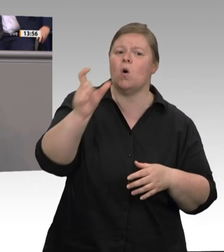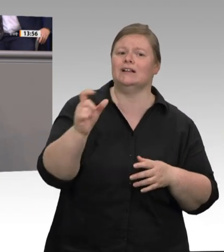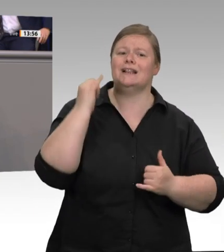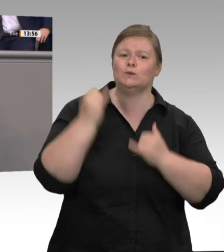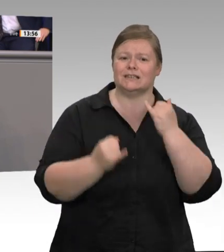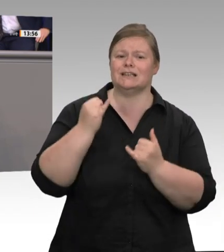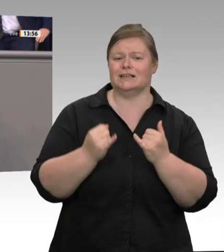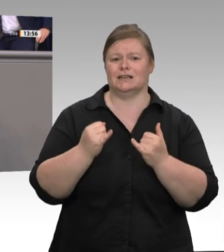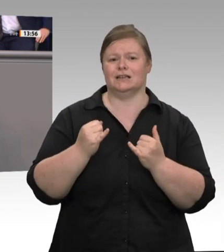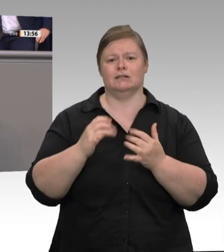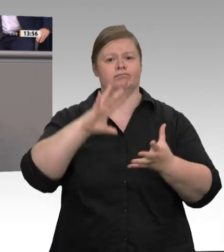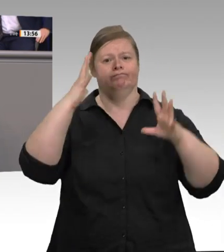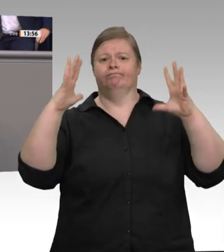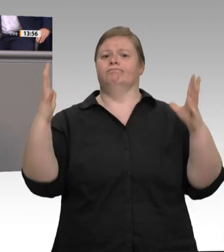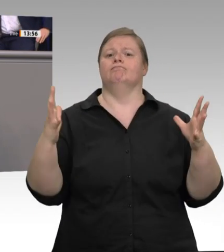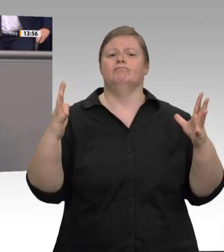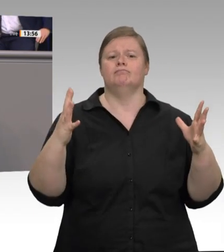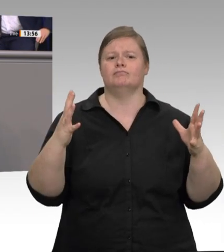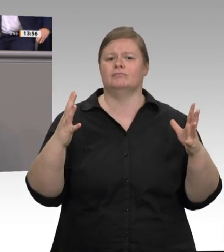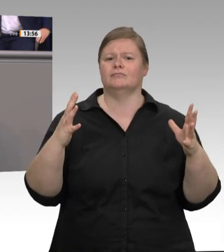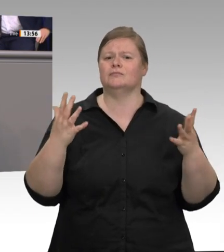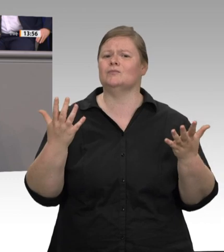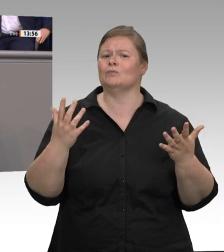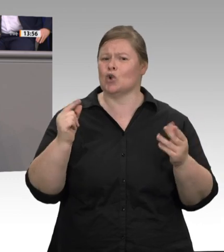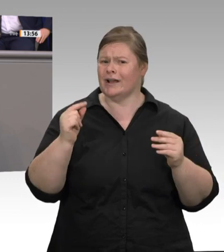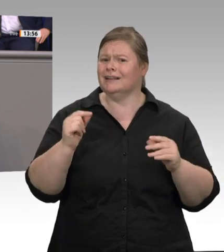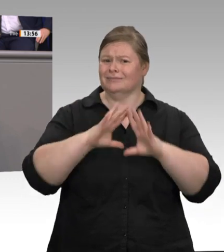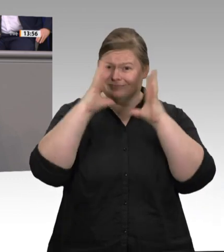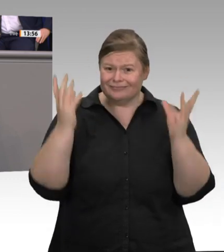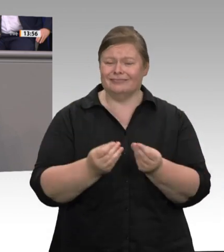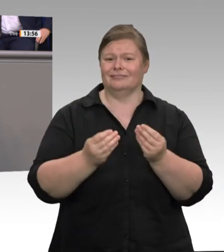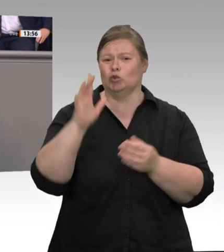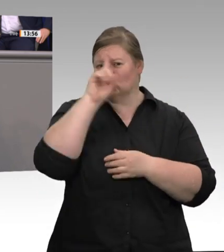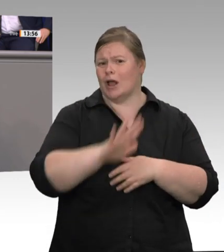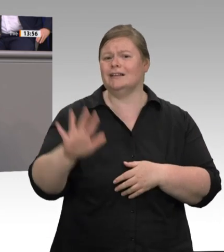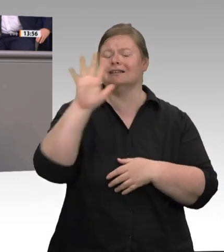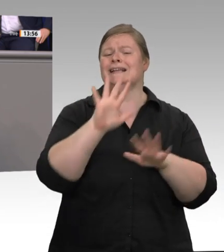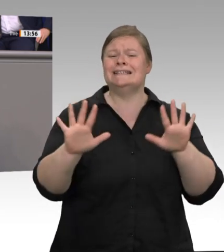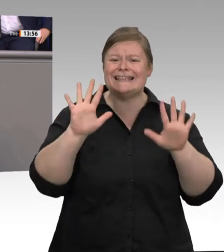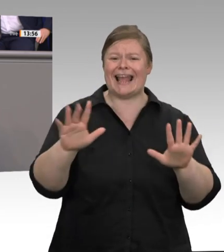gut. Dies gilt für die Fleischindustrie aber überhaupt nicht. Es ist auch völlig